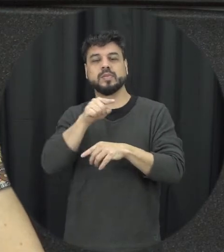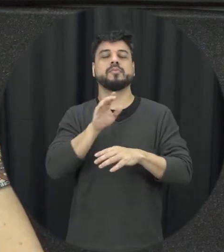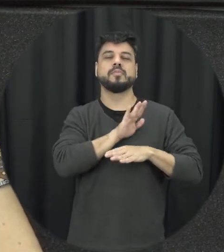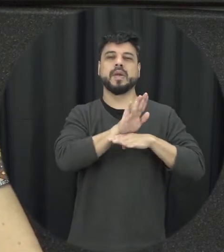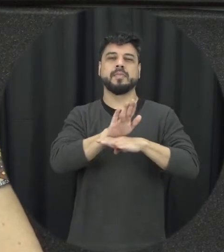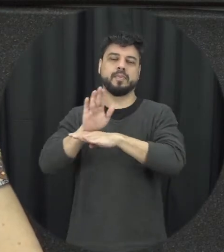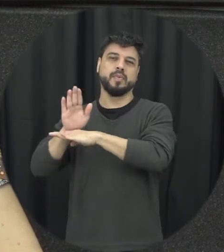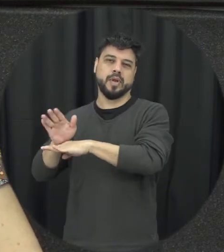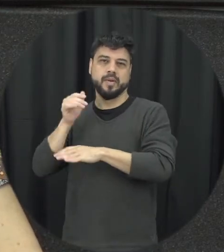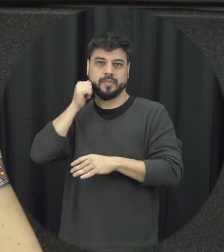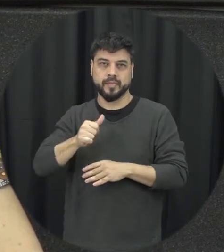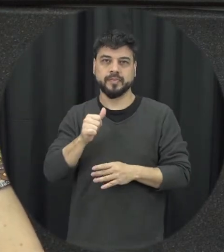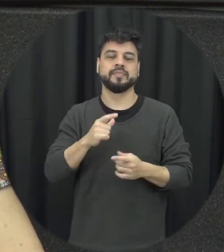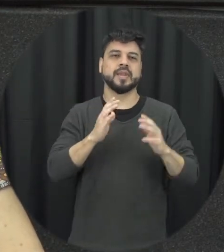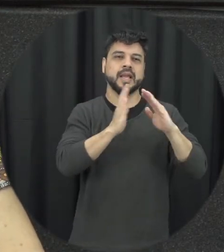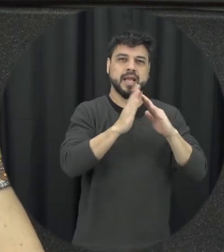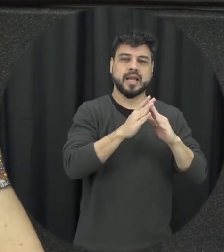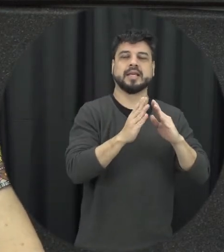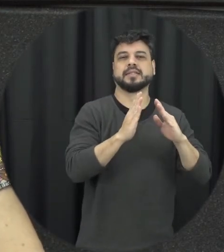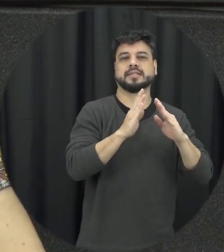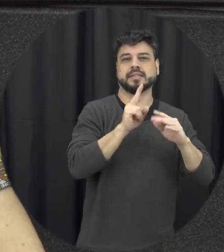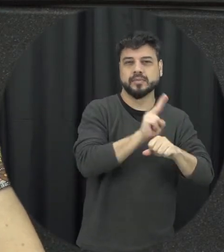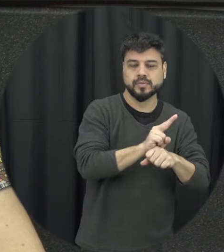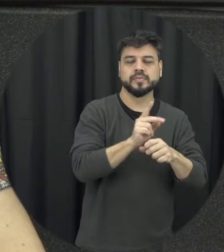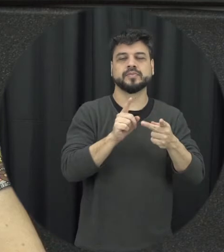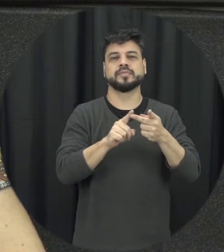situação de violência delegacias especializadas no Atendimento à mulher e principalmente os juizados